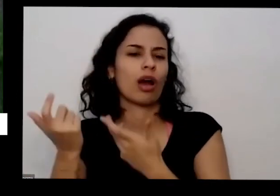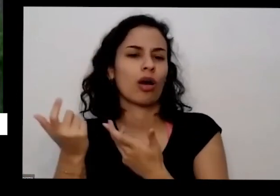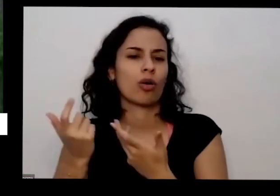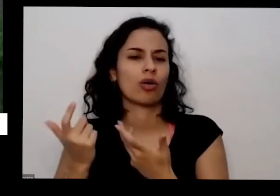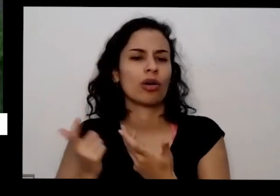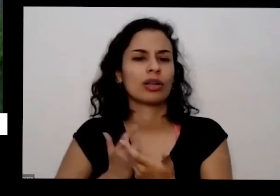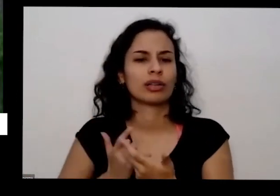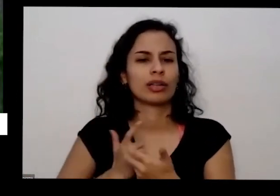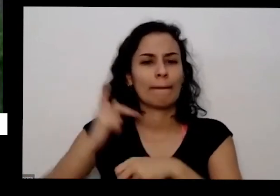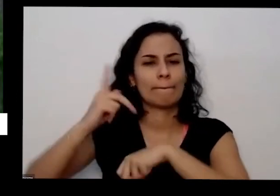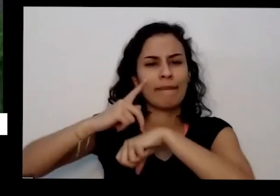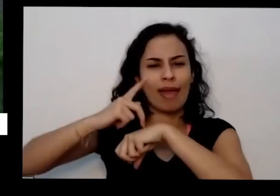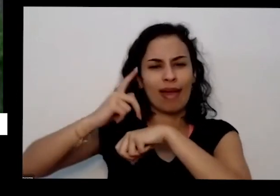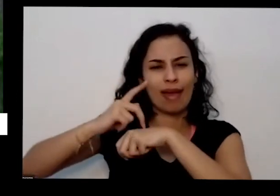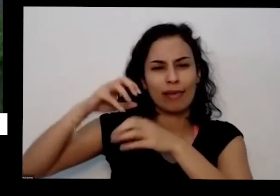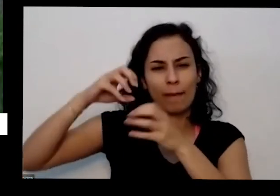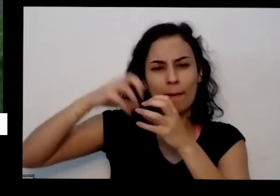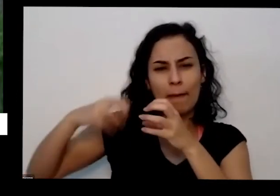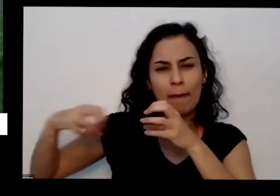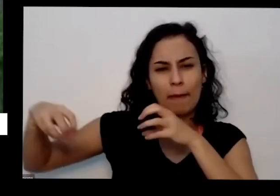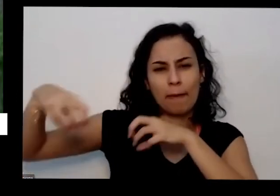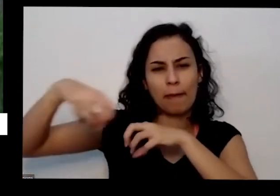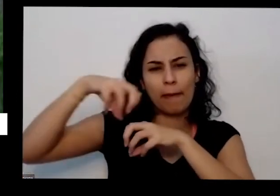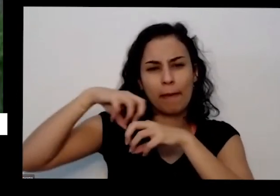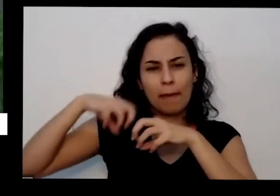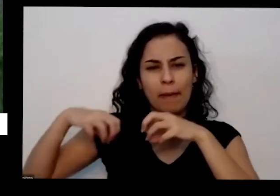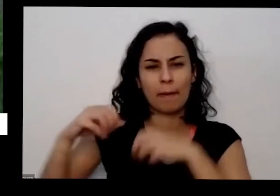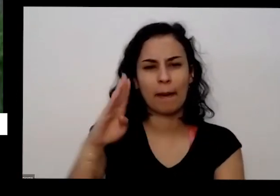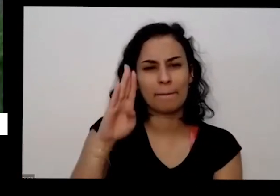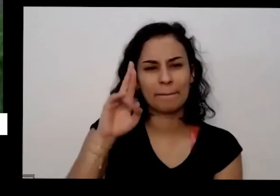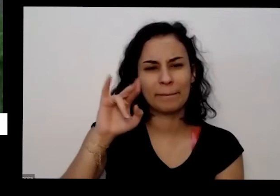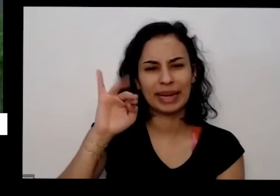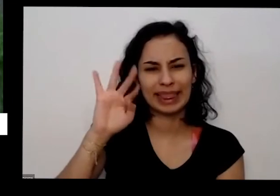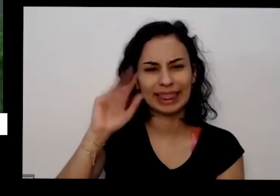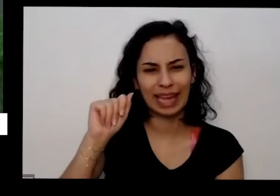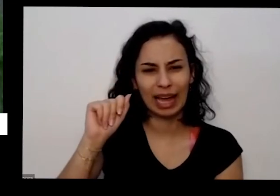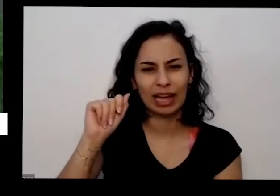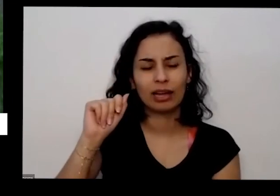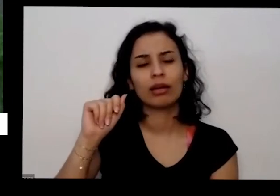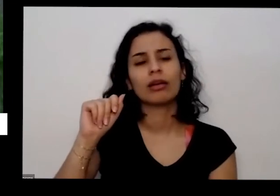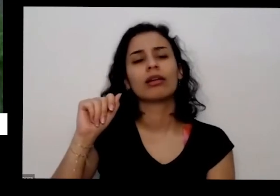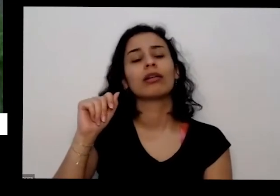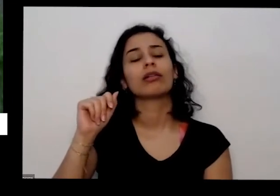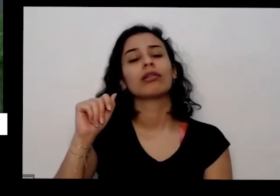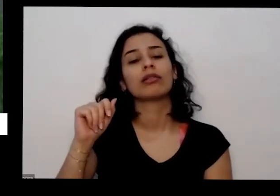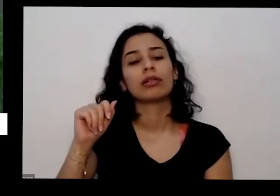privadas monte de brita que recebendo as calçadas às vezes né a vida aquela Pedrinha moída não tem